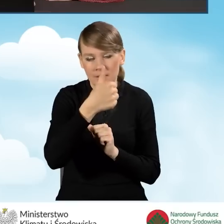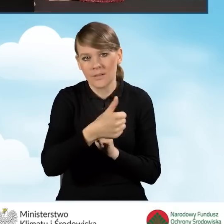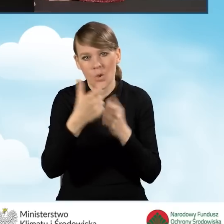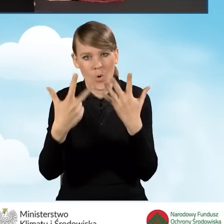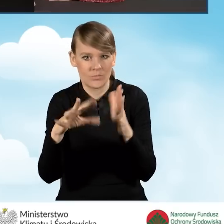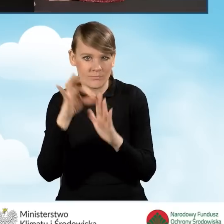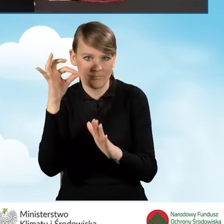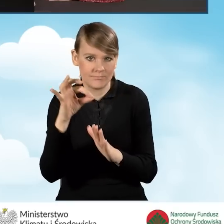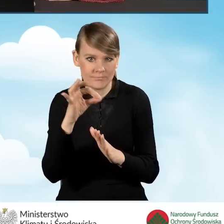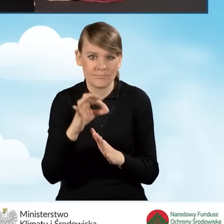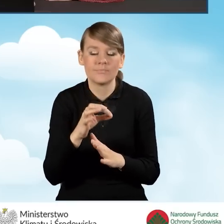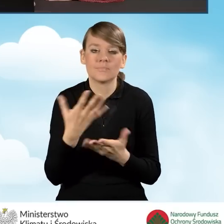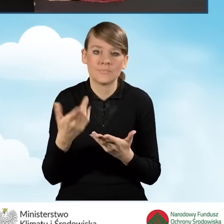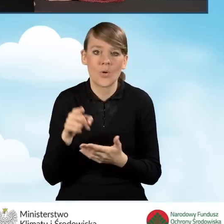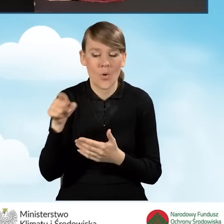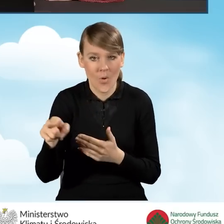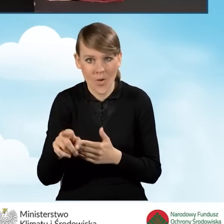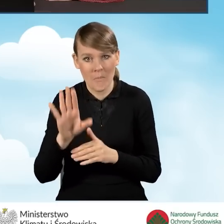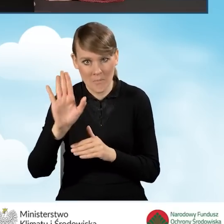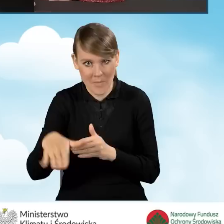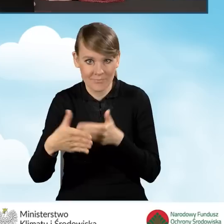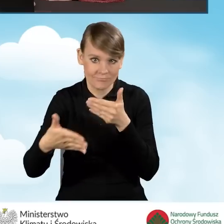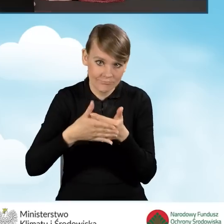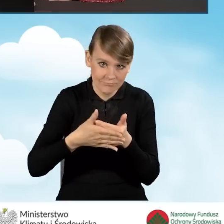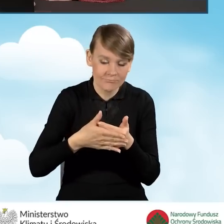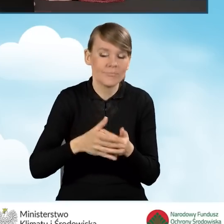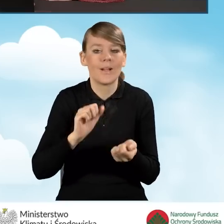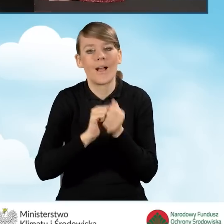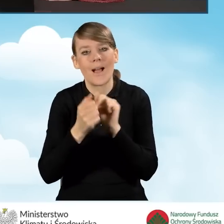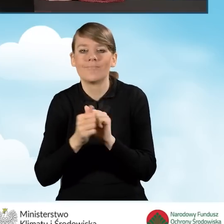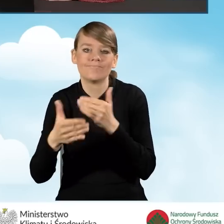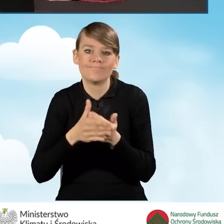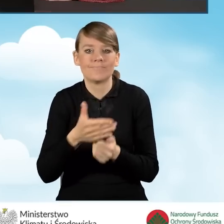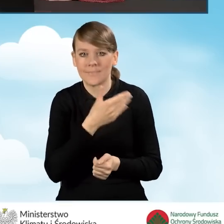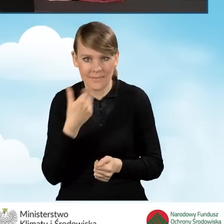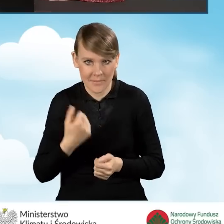czyli informację o tym, że ktoś pozostaje w związku małżeńskim bądź też w nim nie pozostaje.